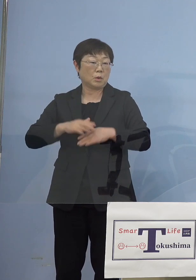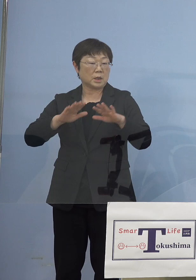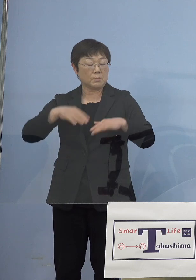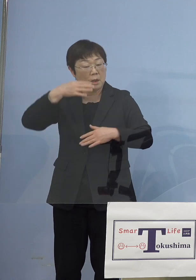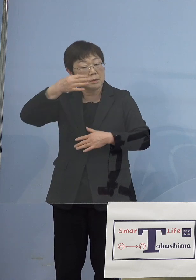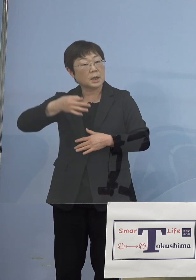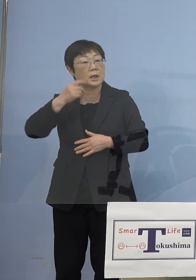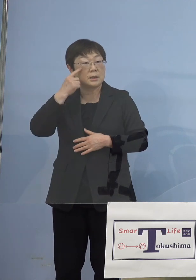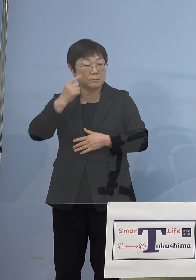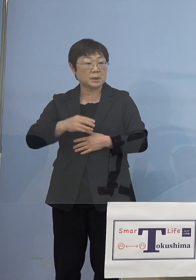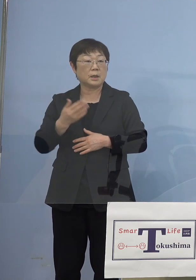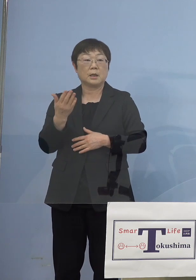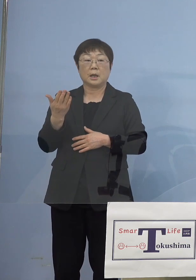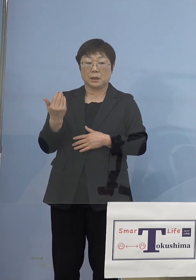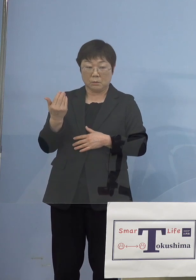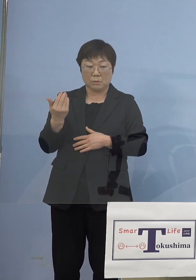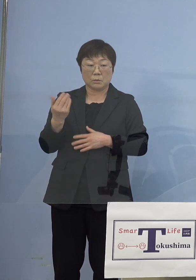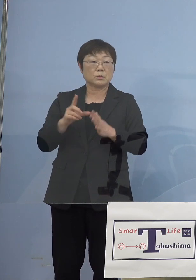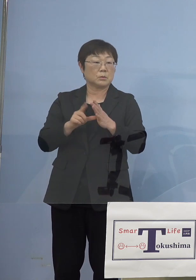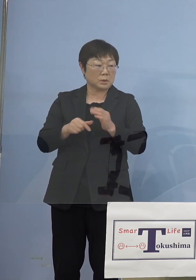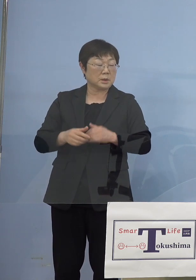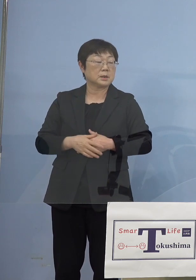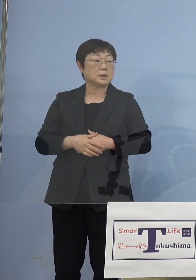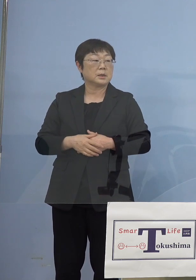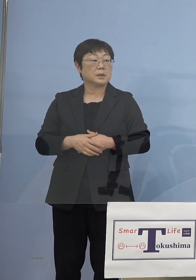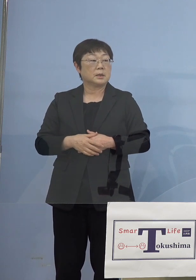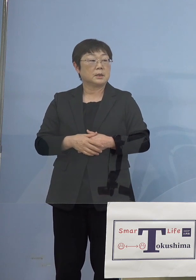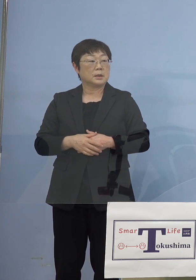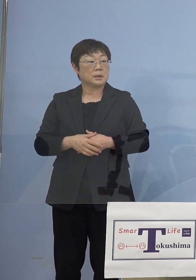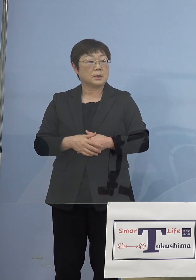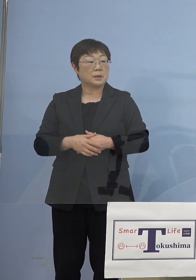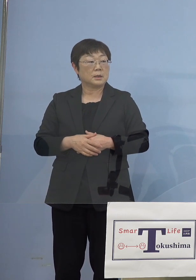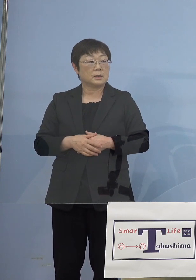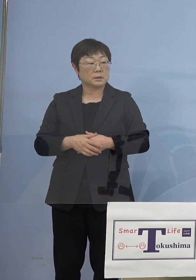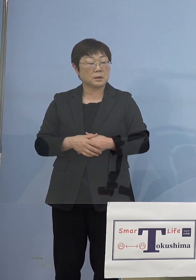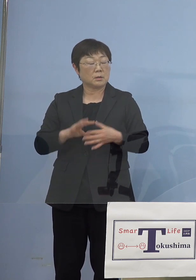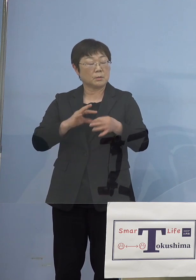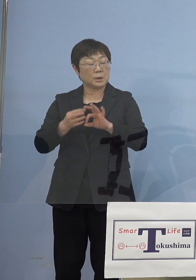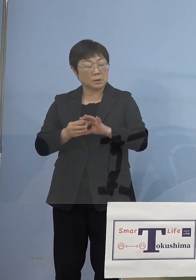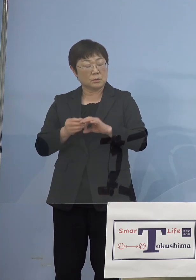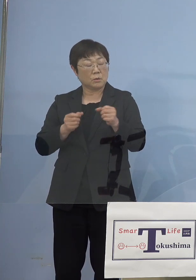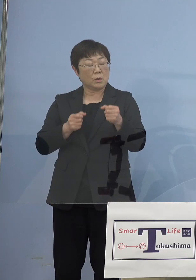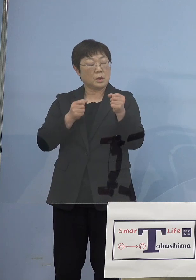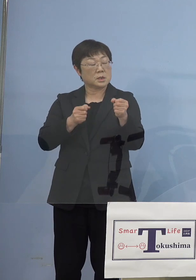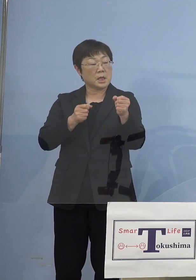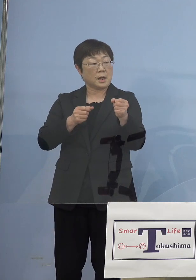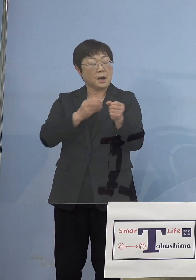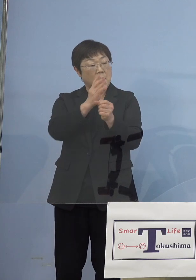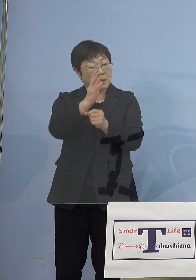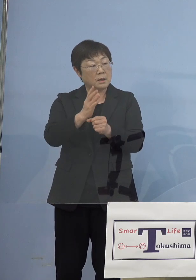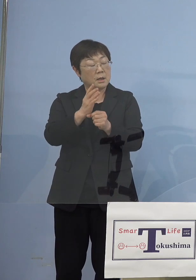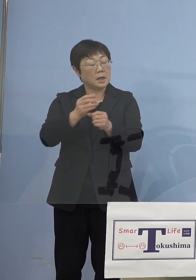あの時その聖火リレーに待ったをかけなかったのは 正しかったと思われますか